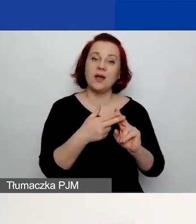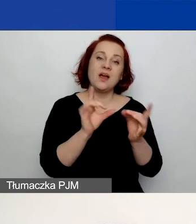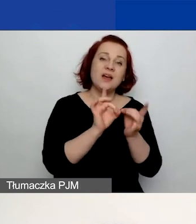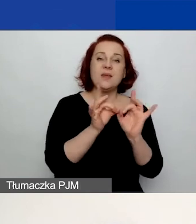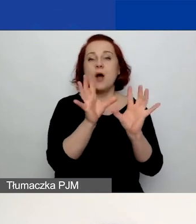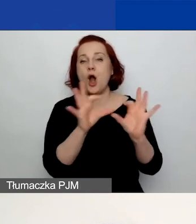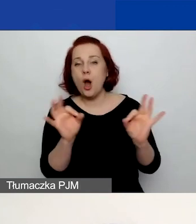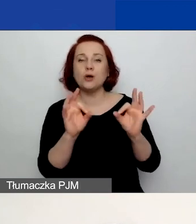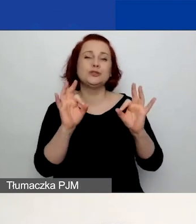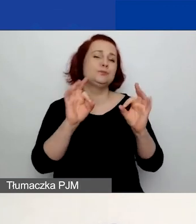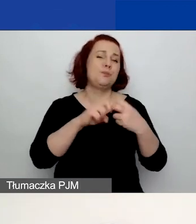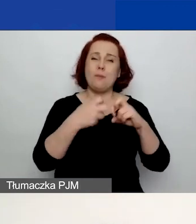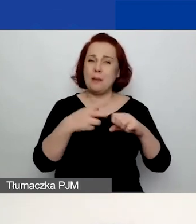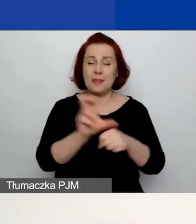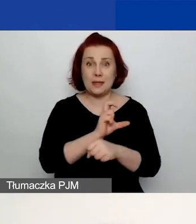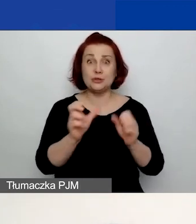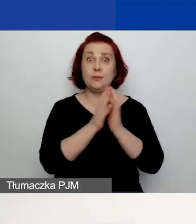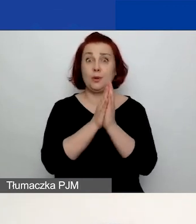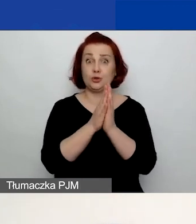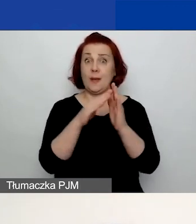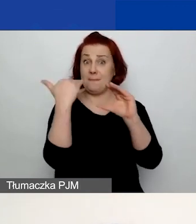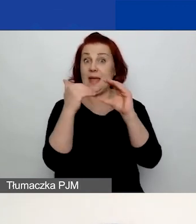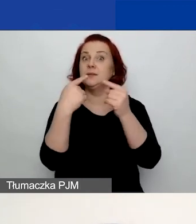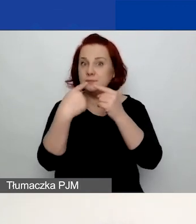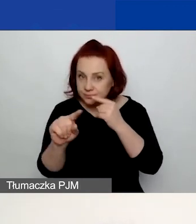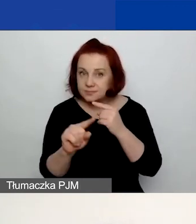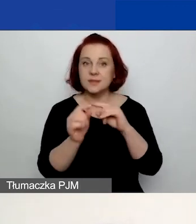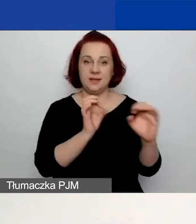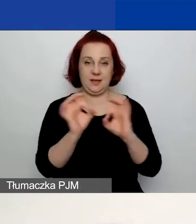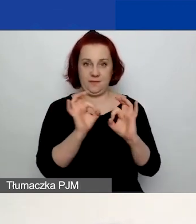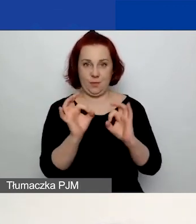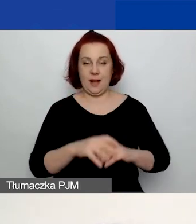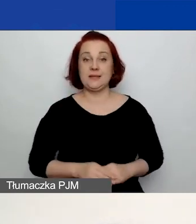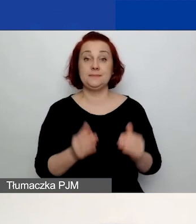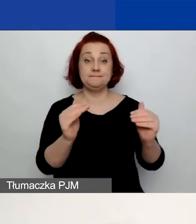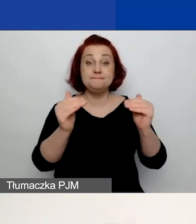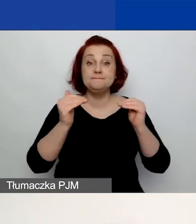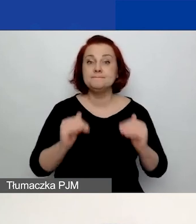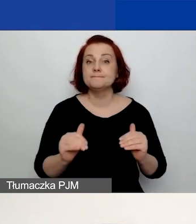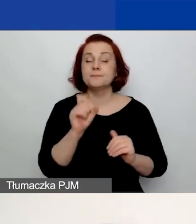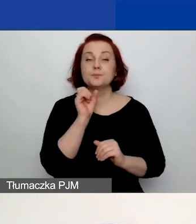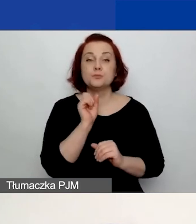proszę wysyłać informacje na ten adres mailowy. Pod spodem znajdują się podlinkowane: